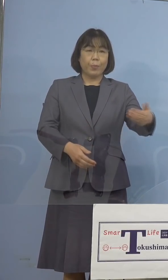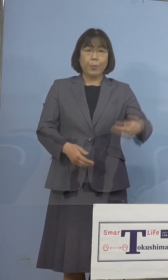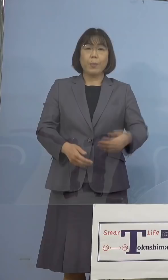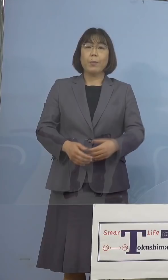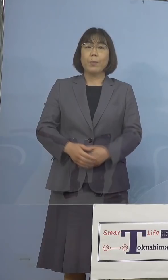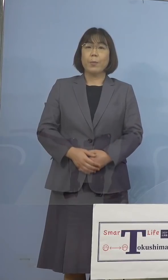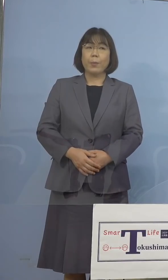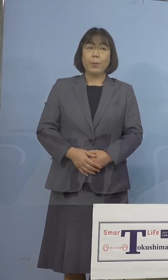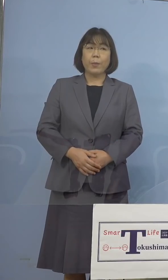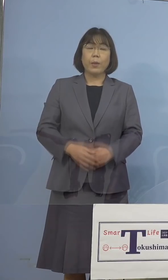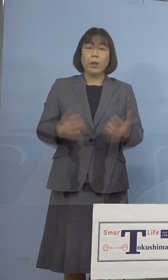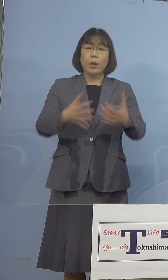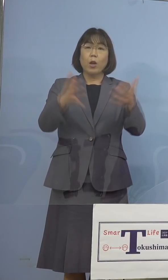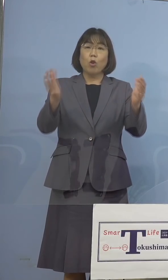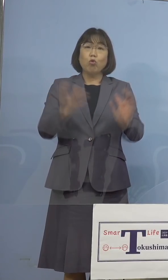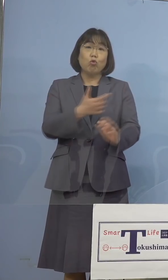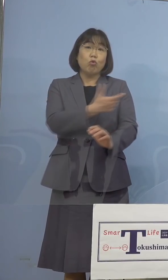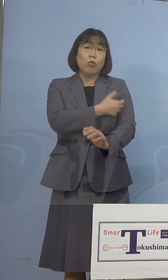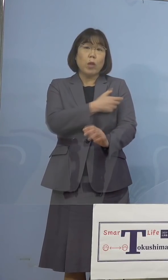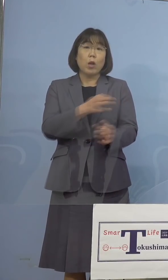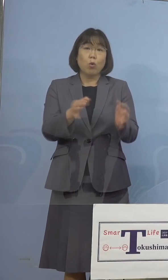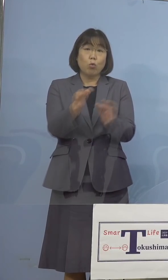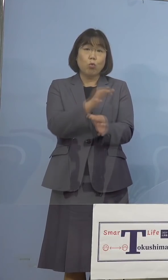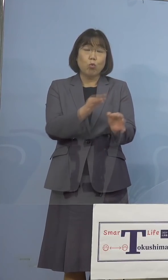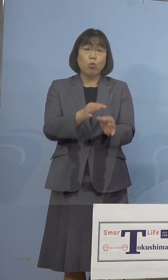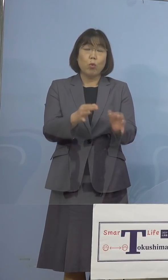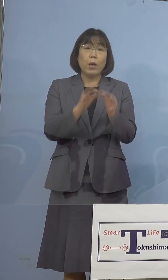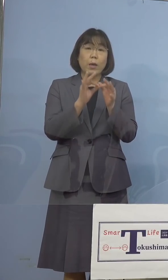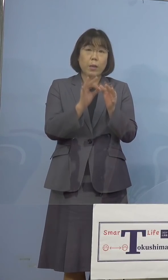（徳島新聞社） 集団接種の運営に関わる人たちの中で